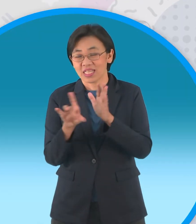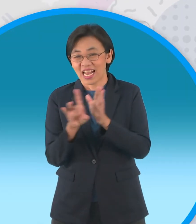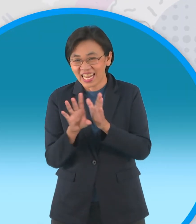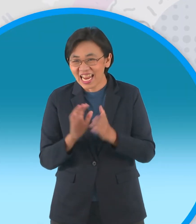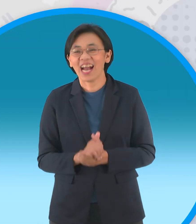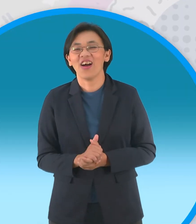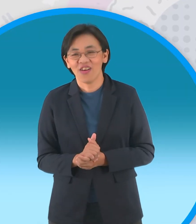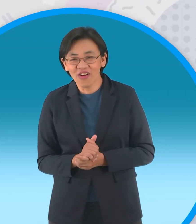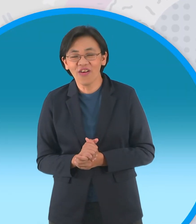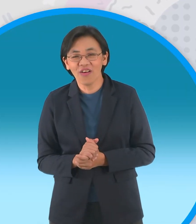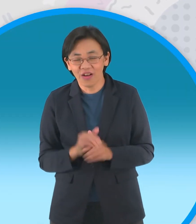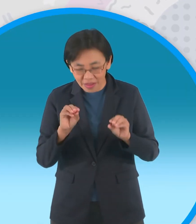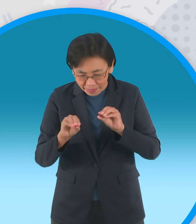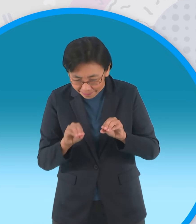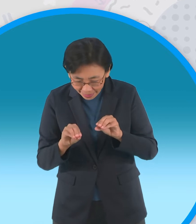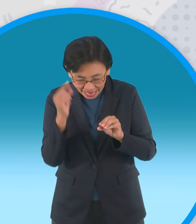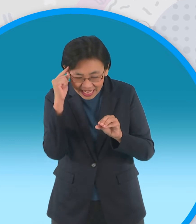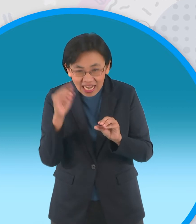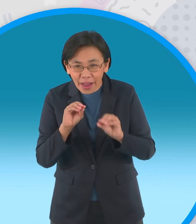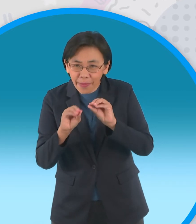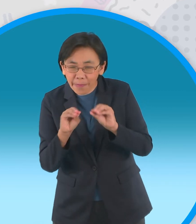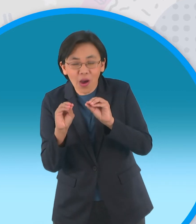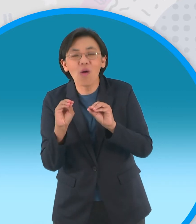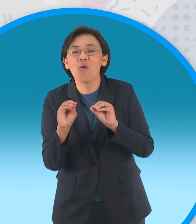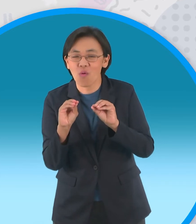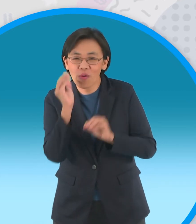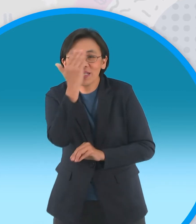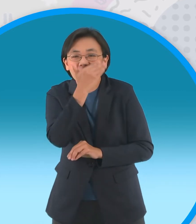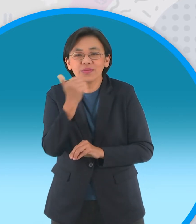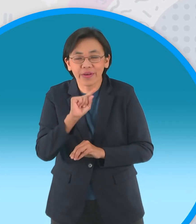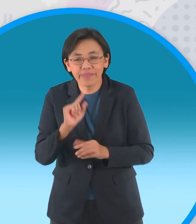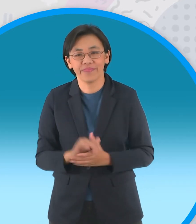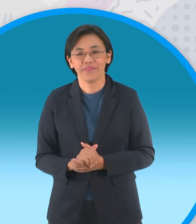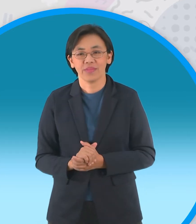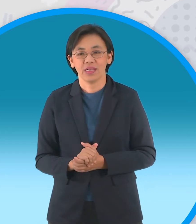พี่เอฟจะประกอบบางส่วนที่เหลือนะครับพร้อมกับตกแต่งไปด้วยเลยด้วยการใช้ไม้ปั้นนะครับ